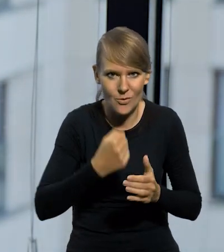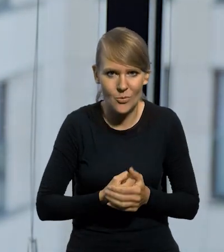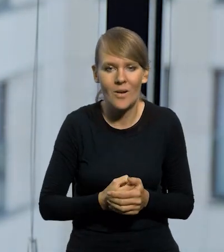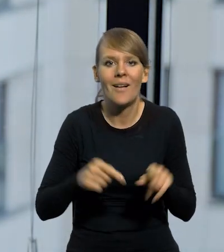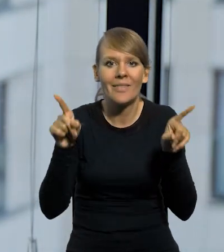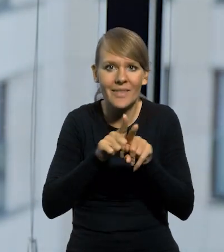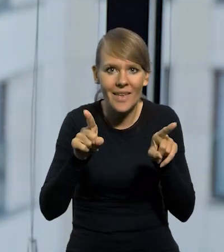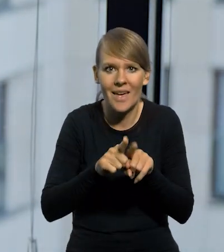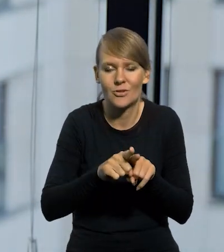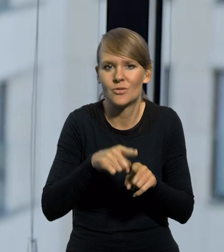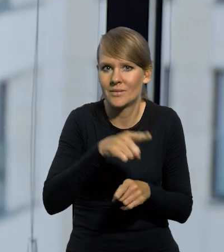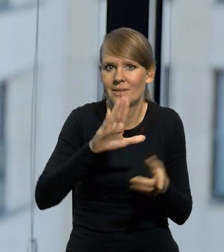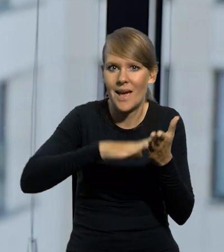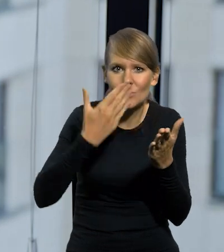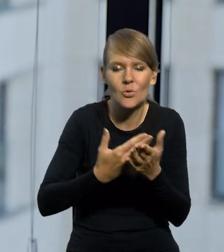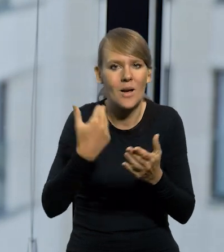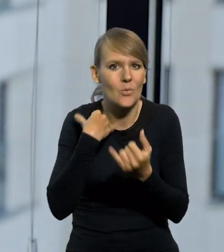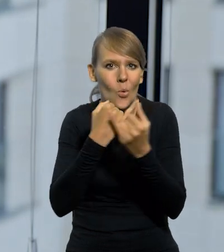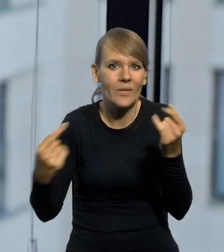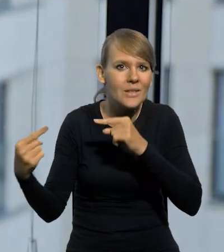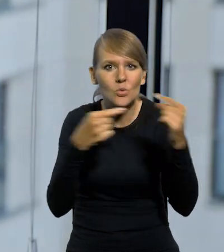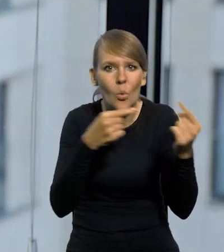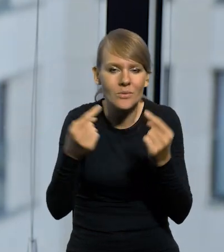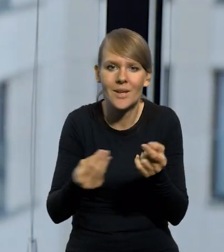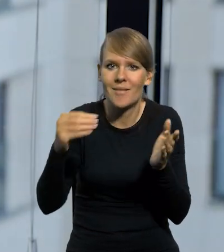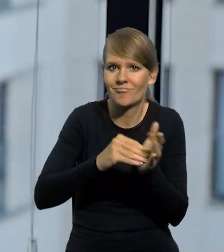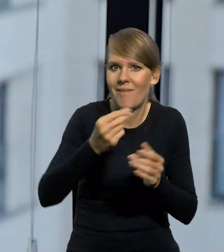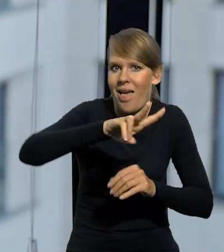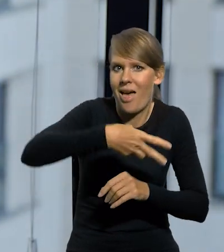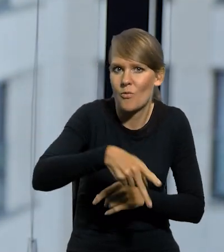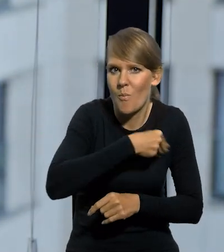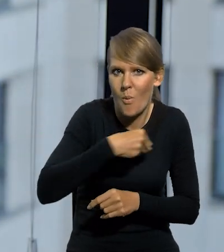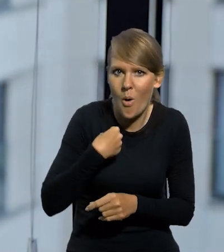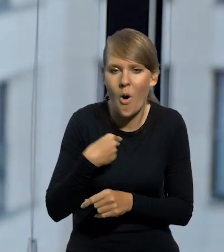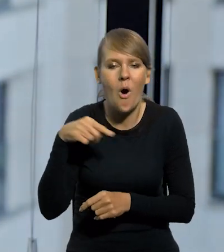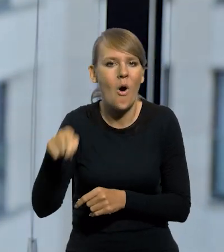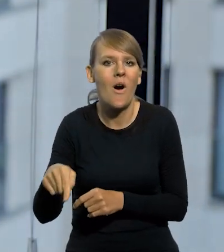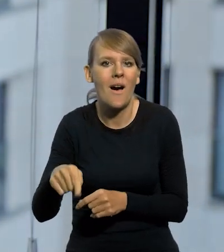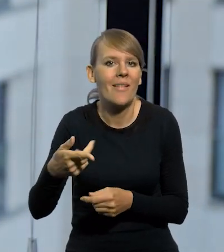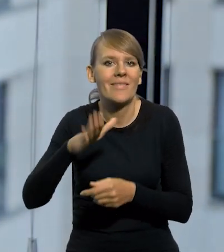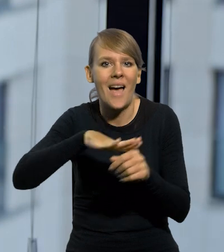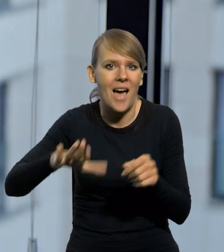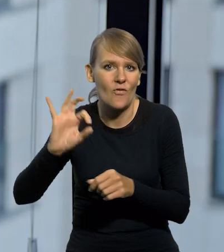I to też powoduje, bo np. przy wszelkiego rodzaju dyskusjach o wprowadzeniu euro w Polsce i rezygnacji z waluty narodowej,